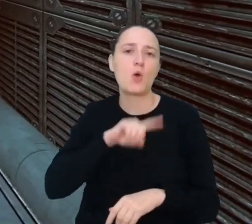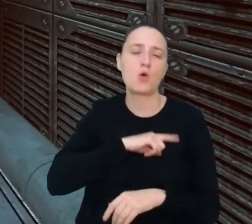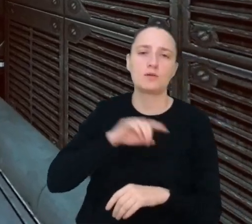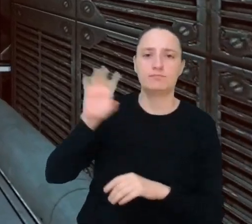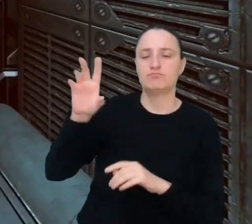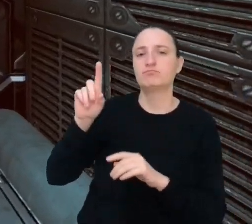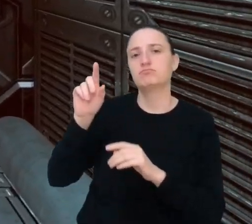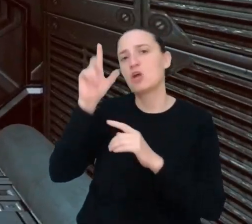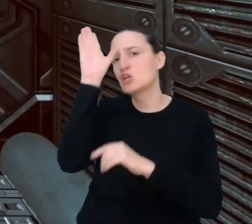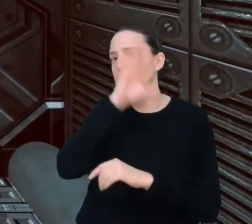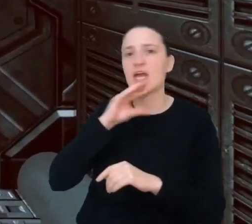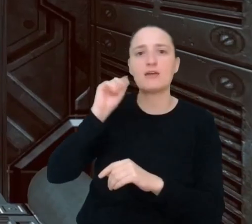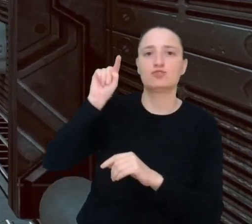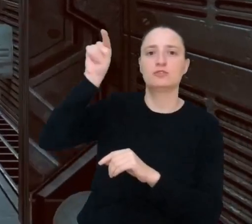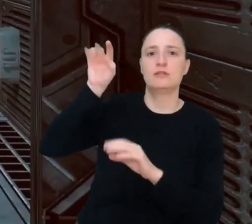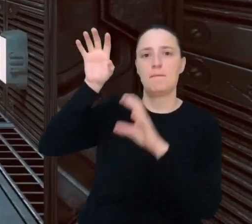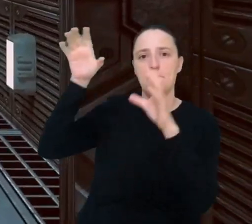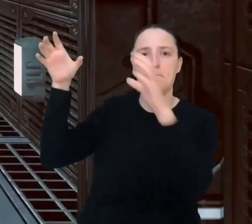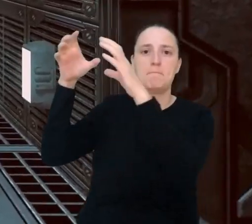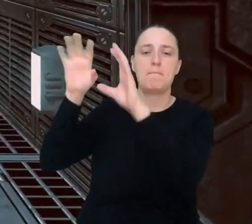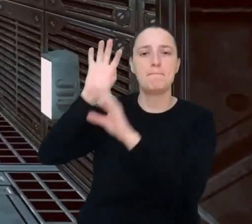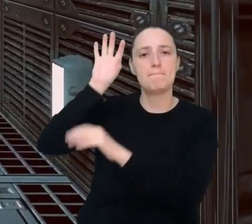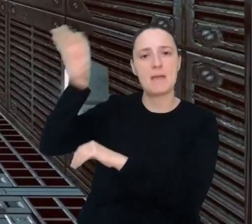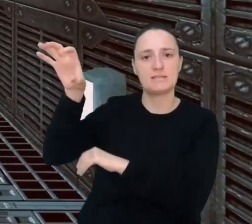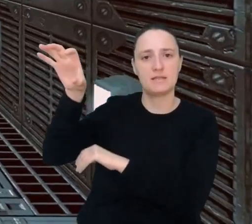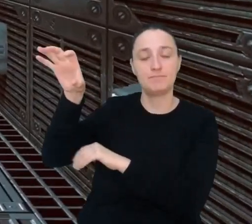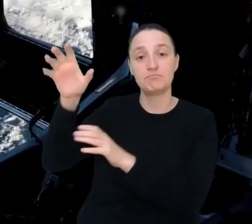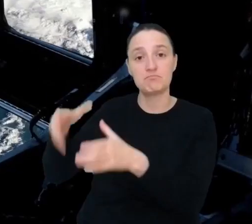Prędzej czy później ludzie pewnie wrócą na Księżyc i założą tam bazy.